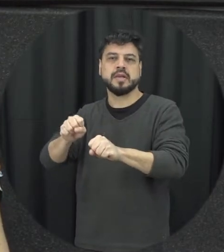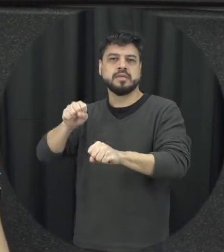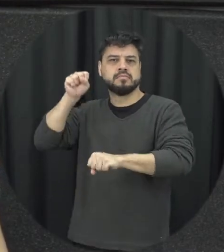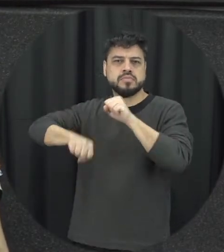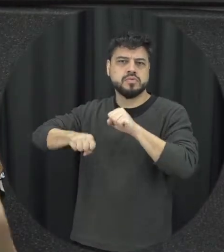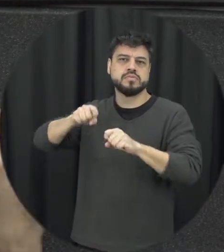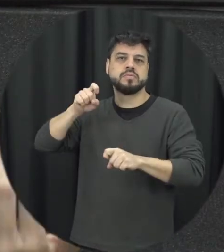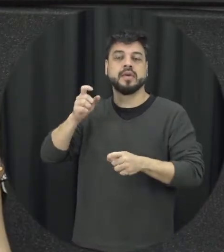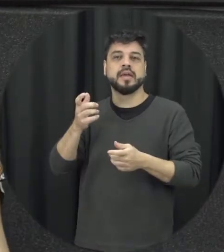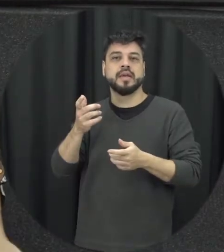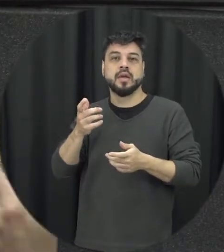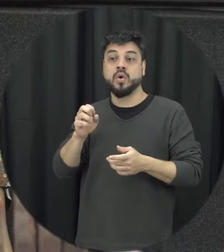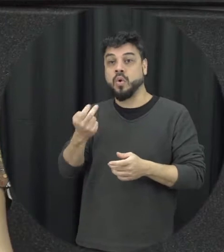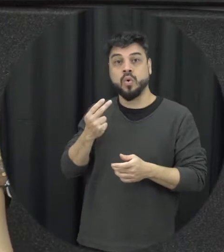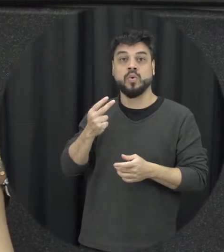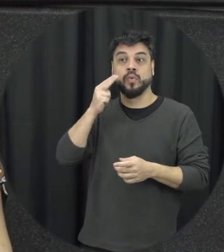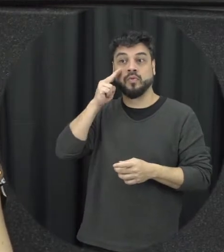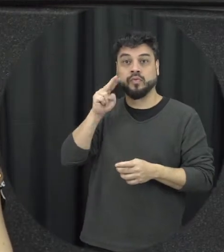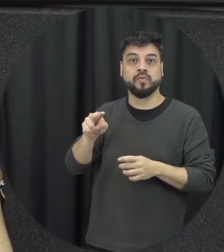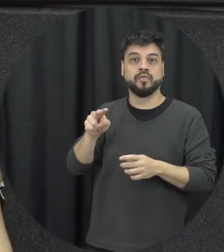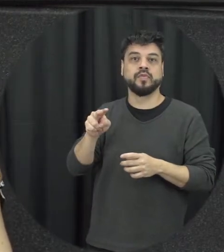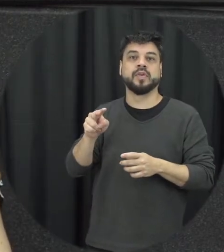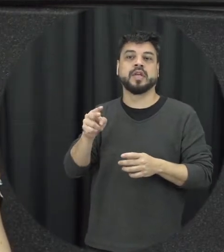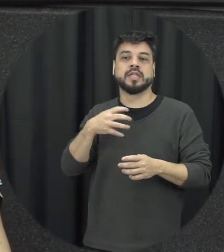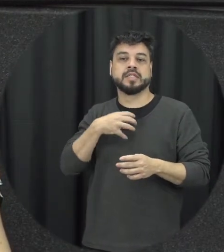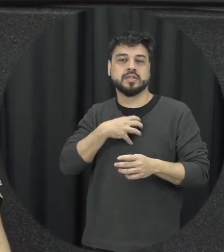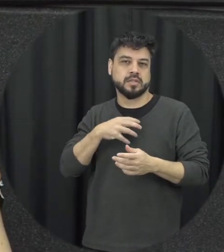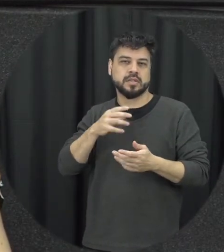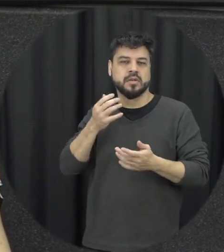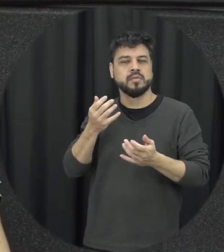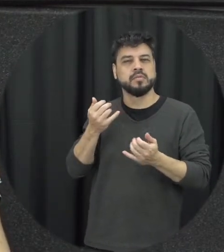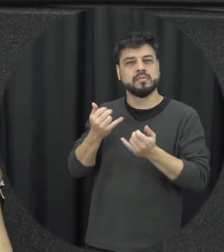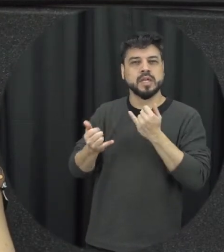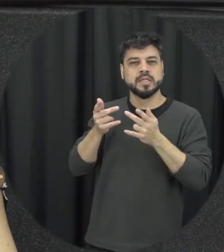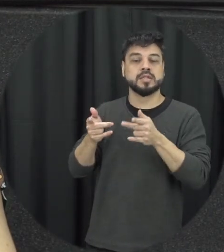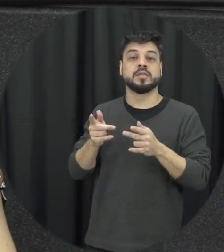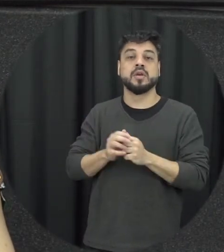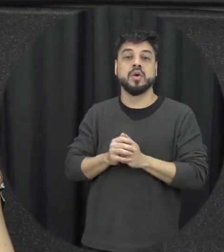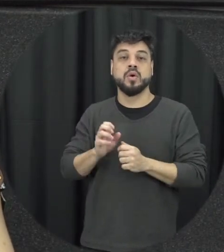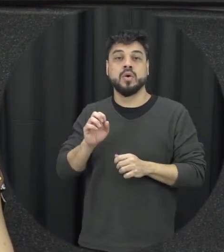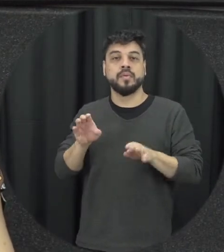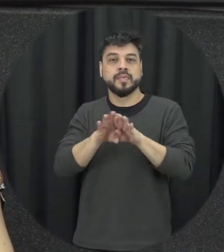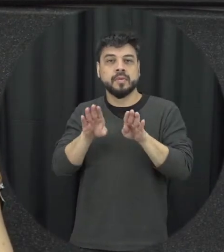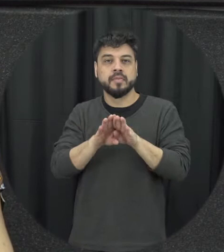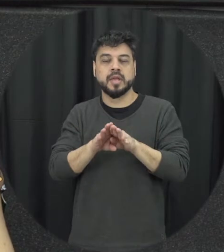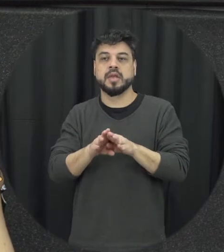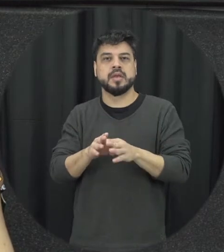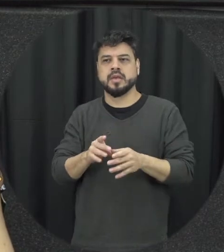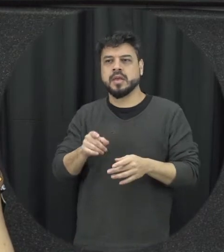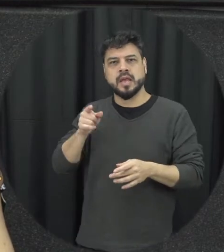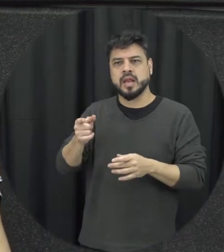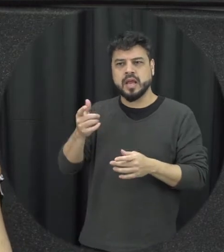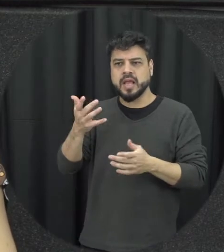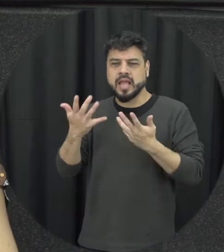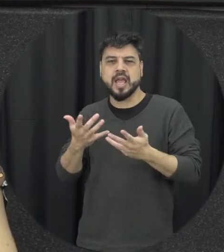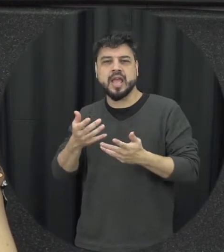presenciar situações dessa natureza proibiu o uso de contraceptivos naquele as vezes as pessoas não